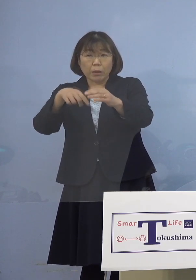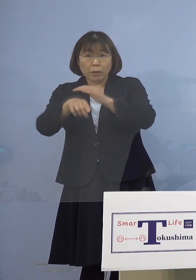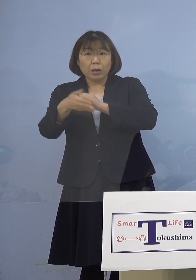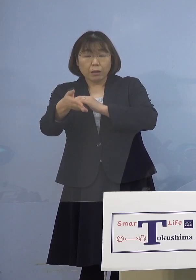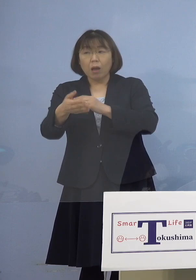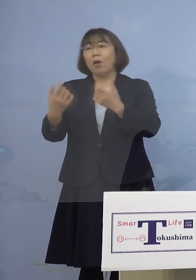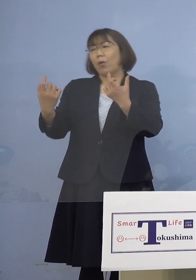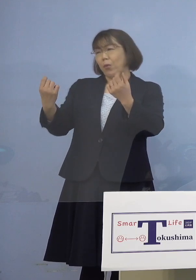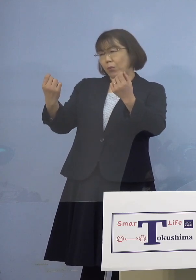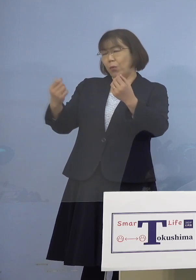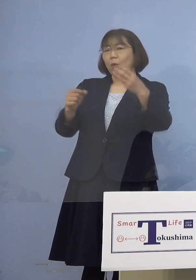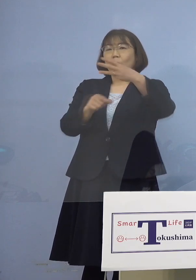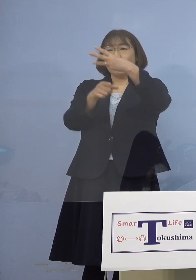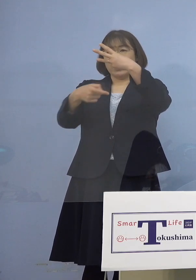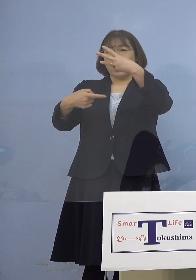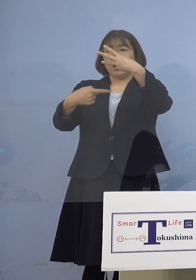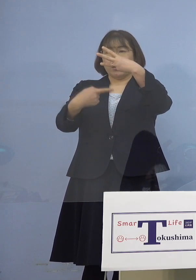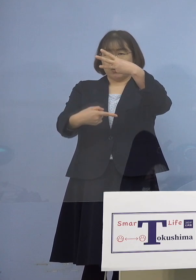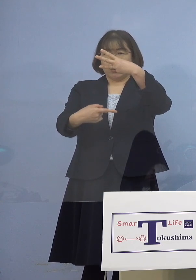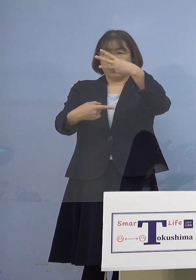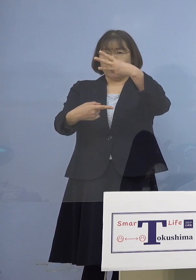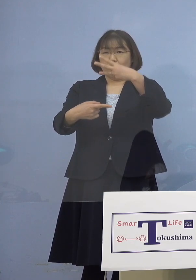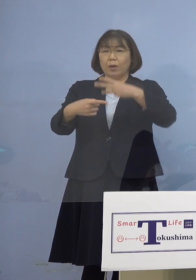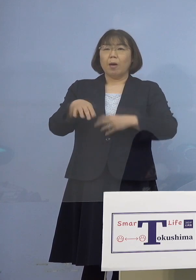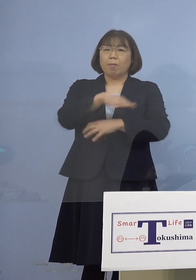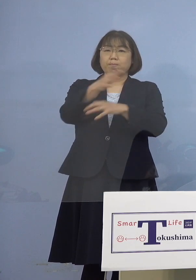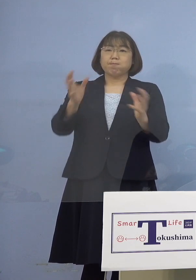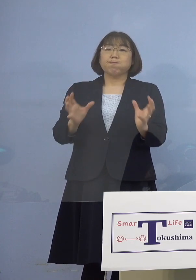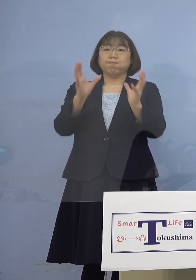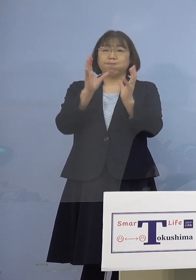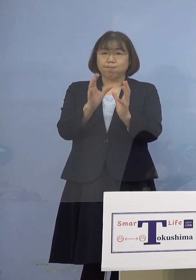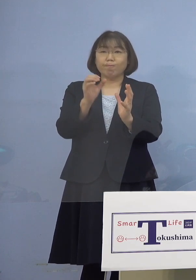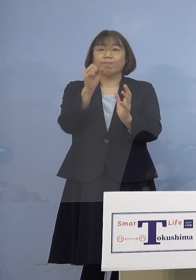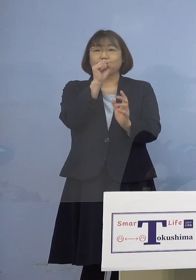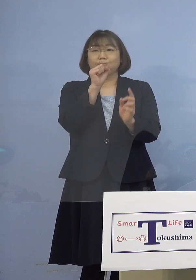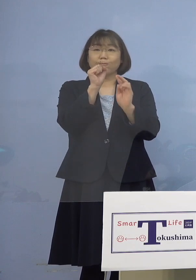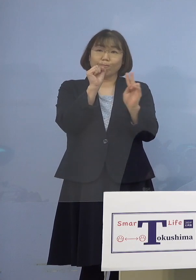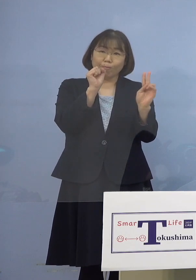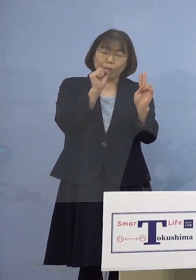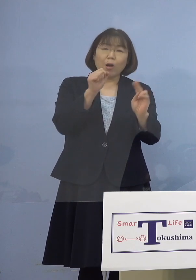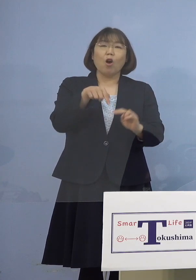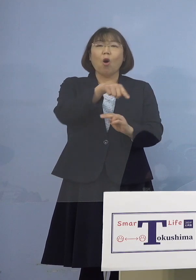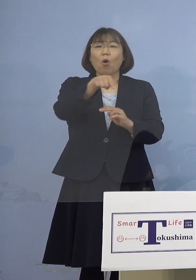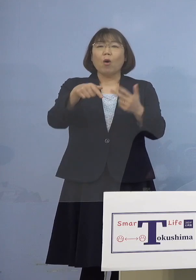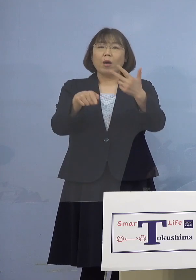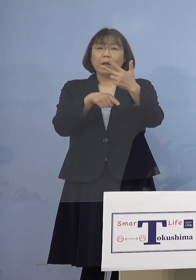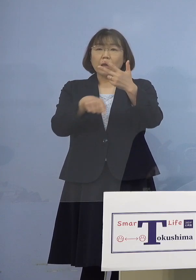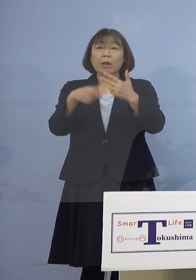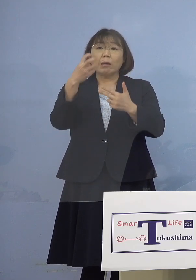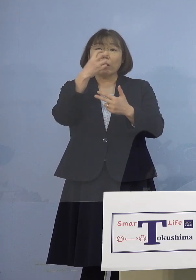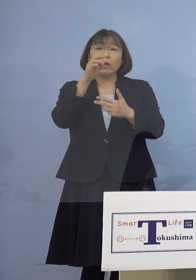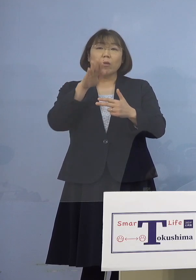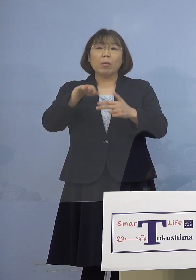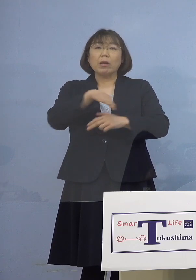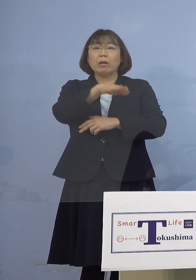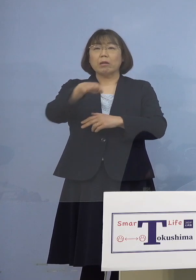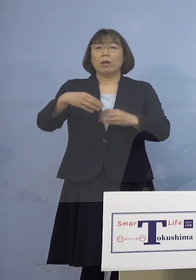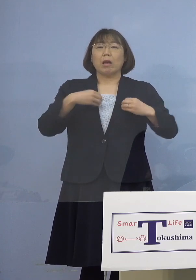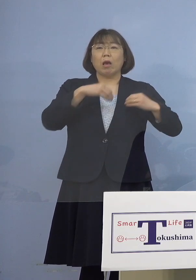（知事） 3月1日に一堂に会してされて その7人、検査もありますけれど 全てがアウトと